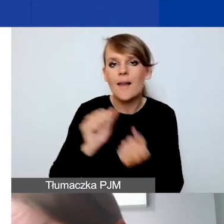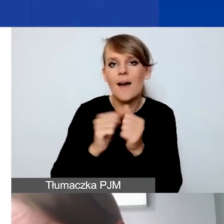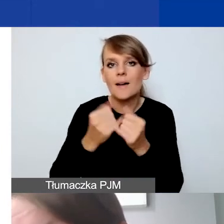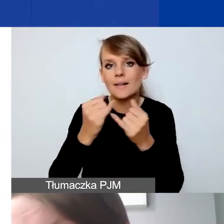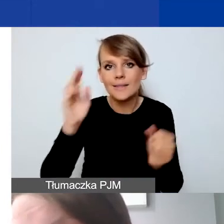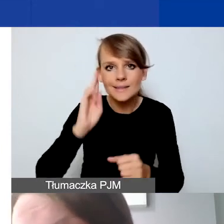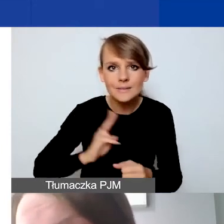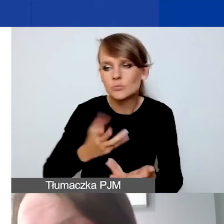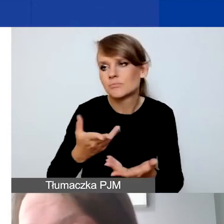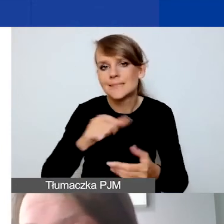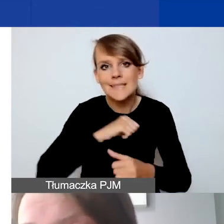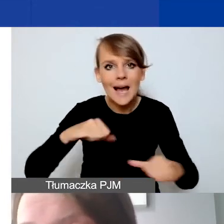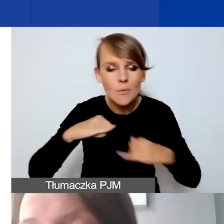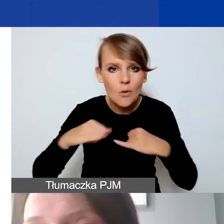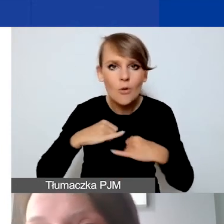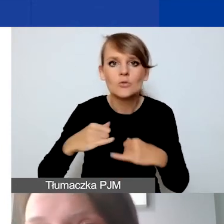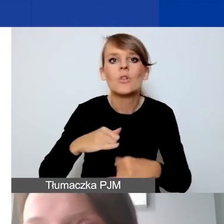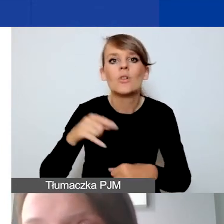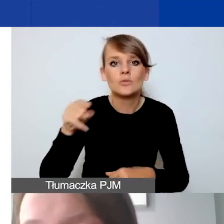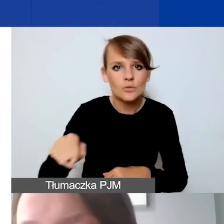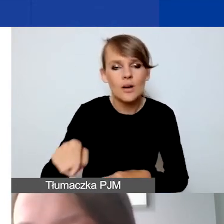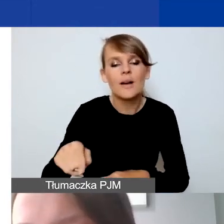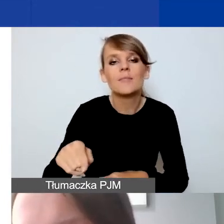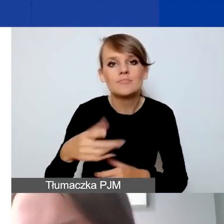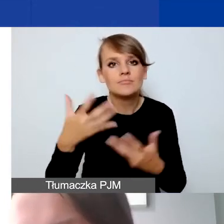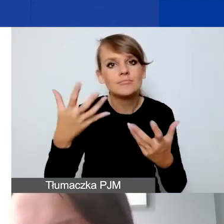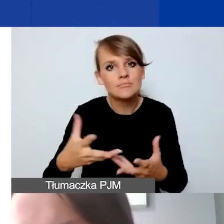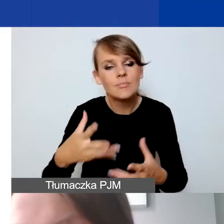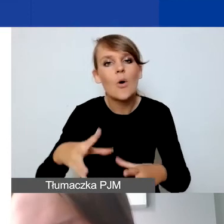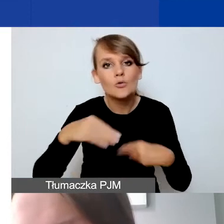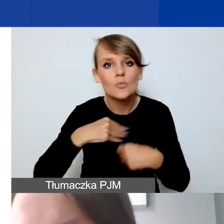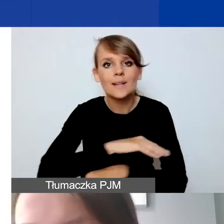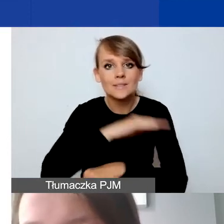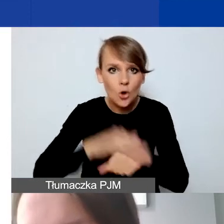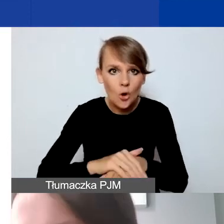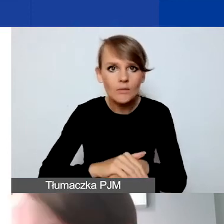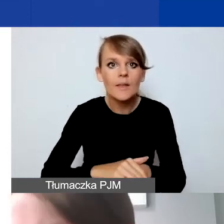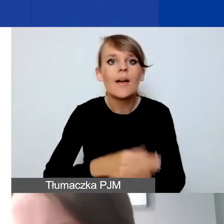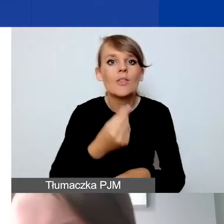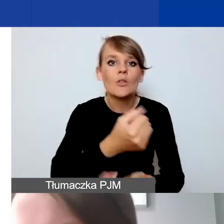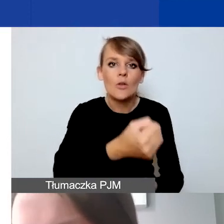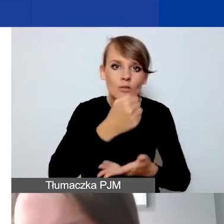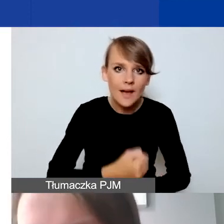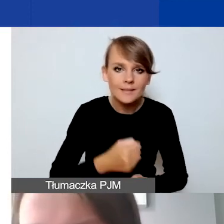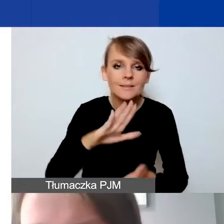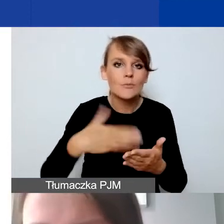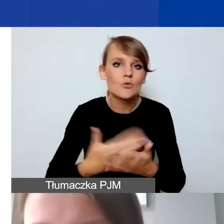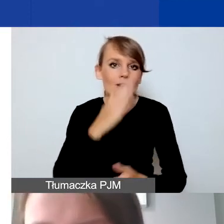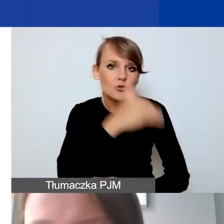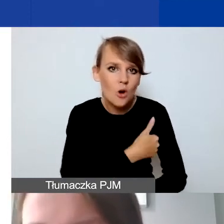np. samorządowe mają długą drogę uzyskiwania zgód na przyjęcie dotacji, jak szkoły czy biblioteki.